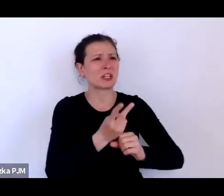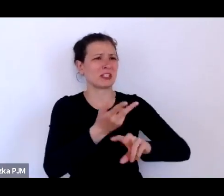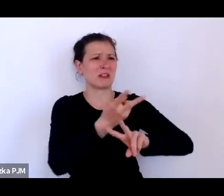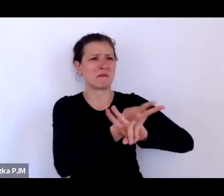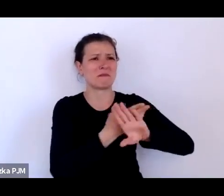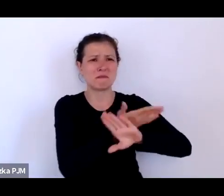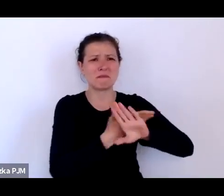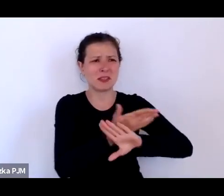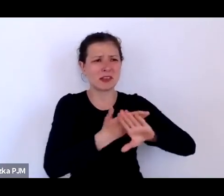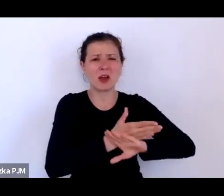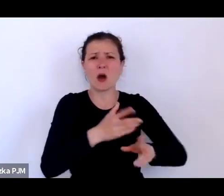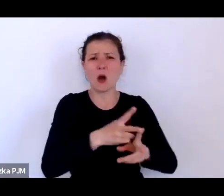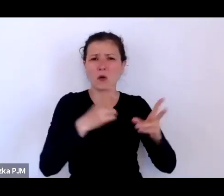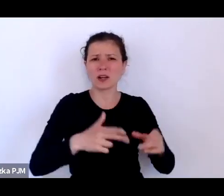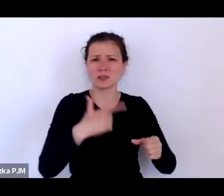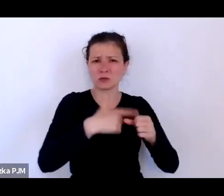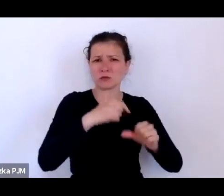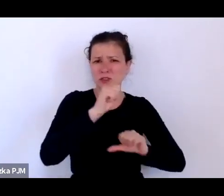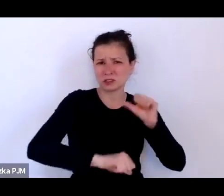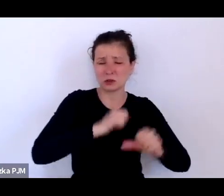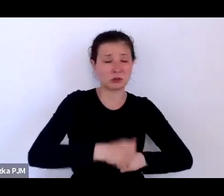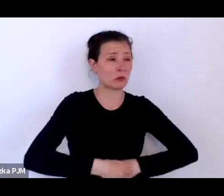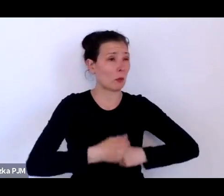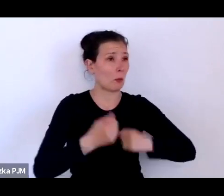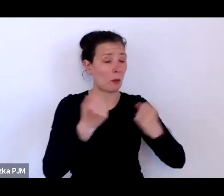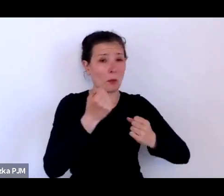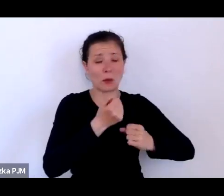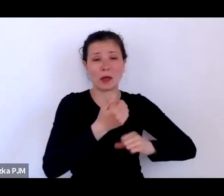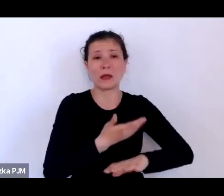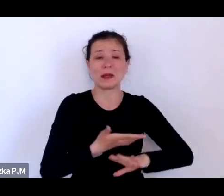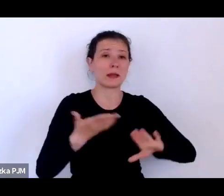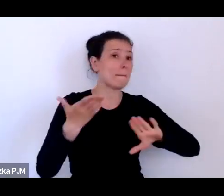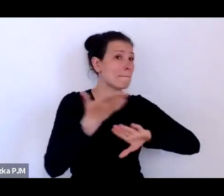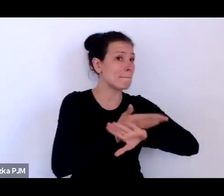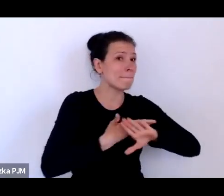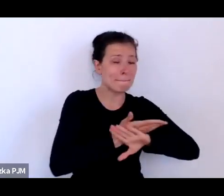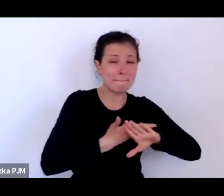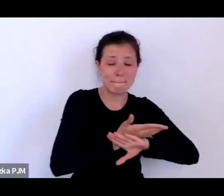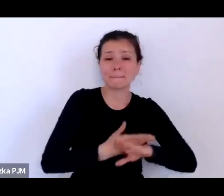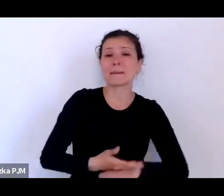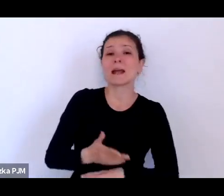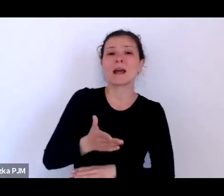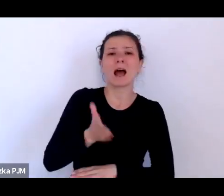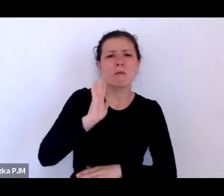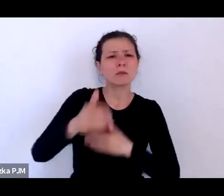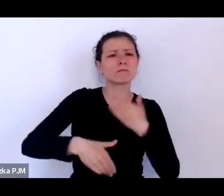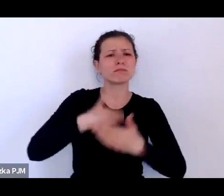Ale później więcej oczywiście czytałam i orientowałam się, że te wygładzone obrazki